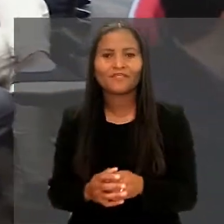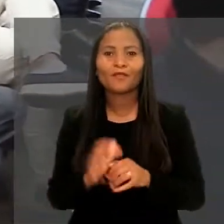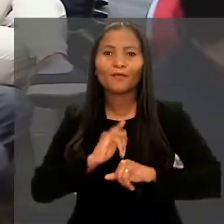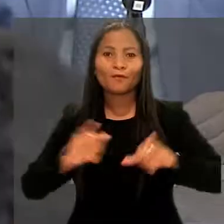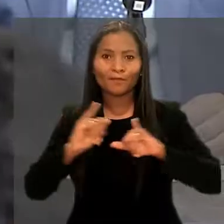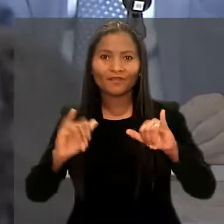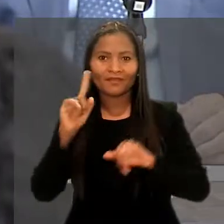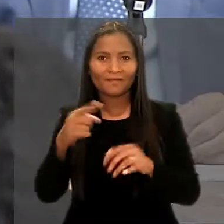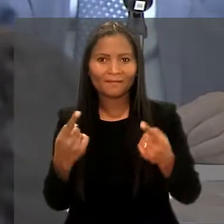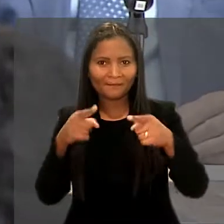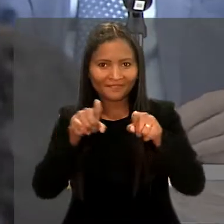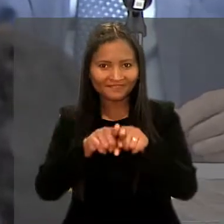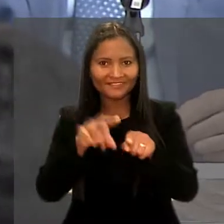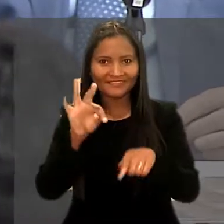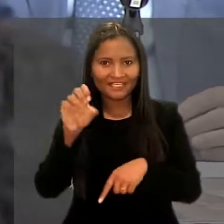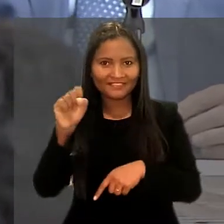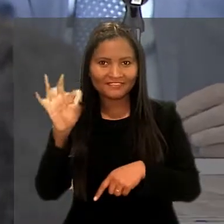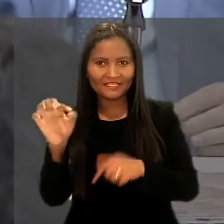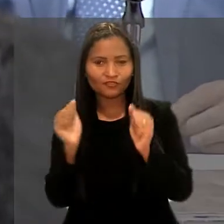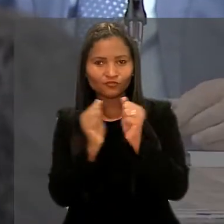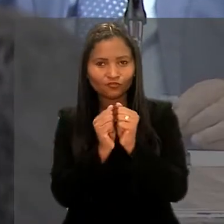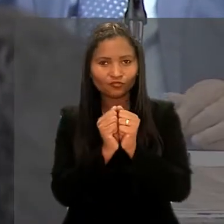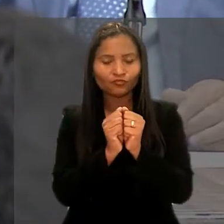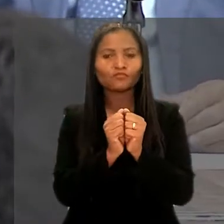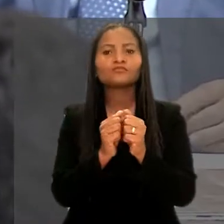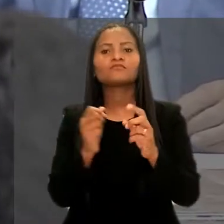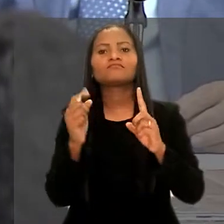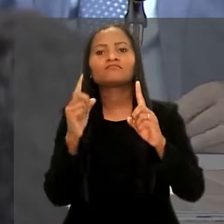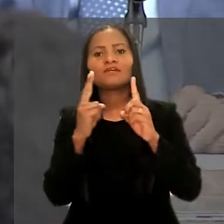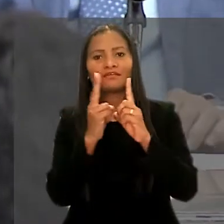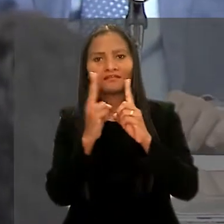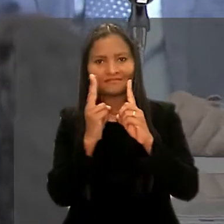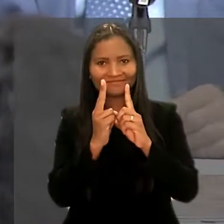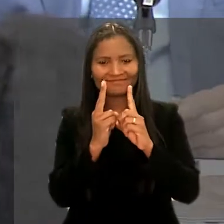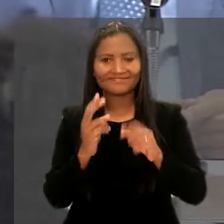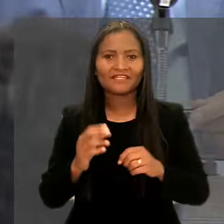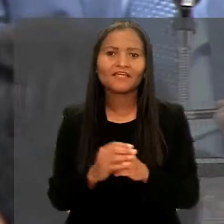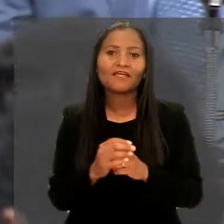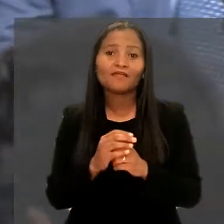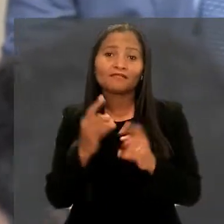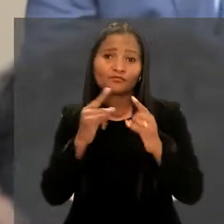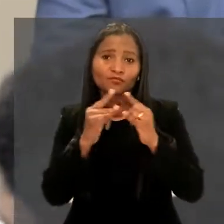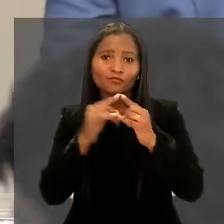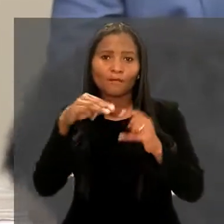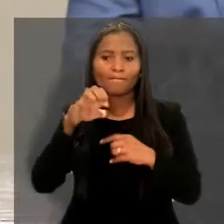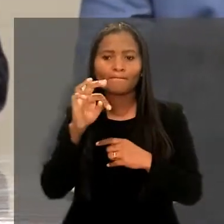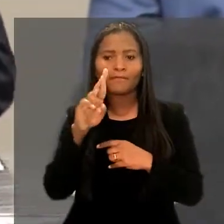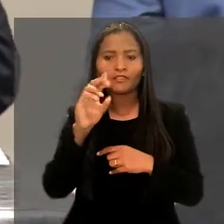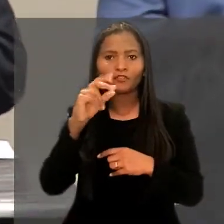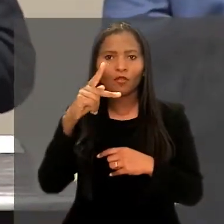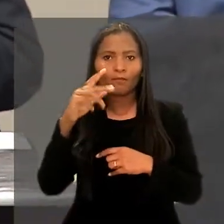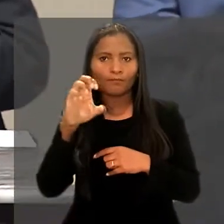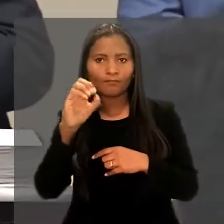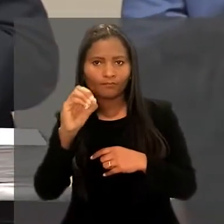O programa é uma parceria do TST com a Universidade Federal do Rio Grande do Norte, por meio do Instituto Metrópole Digital.